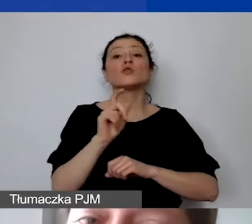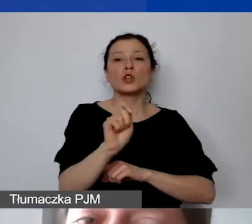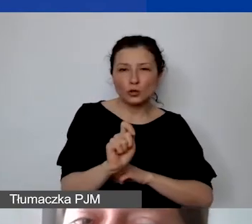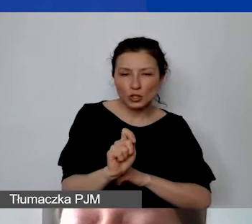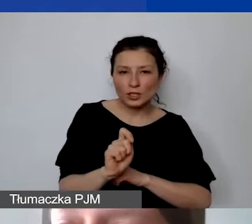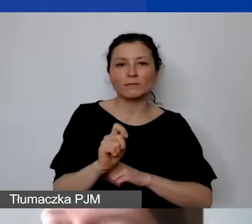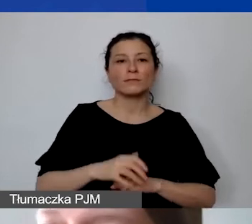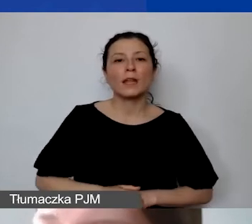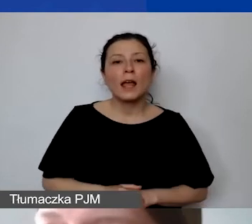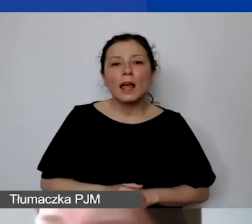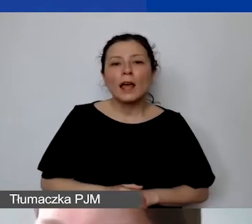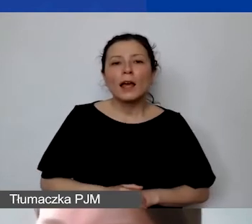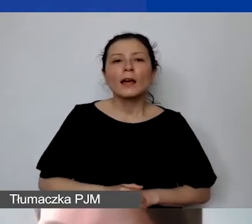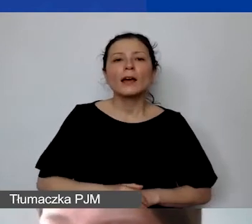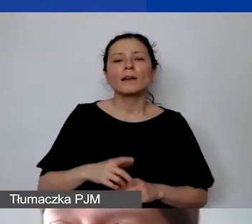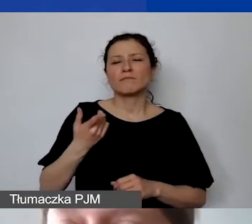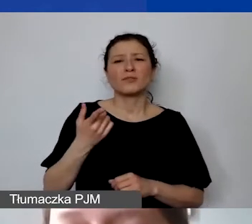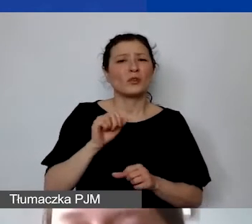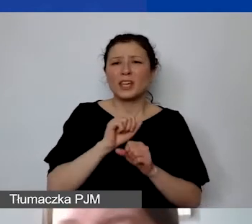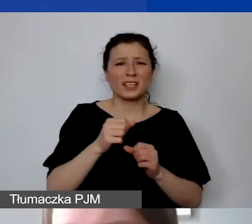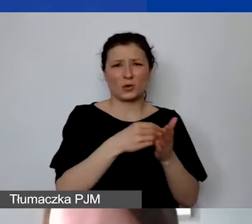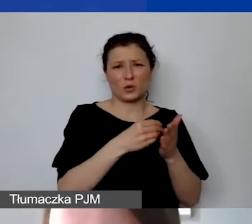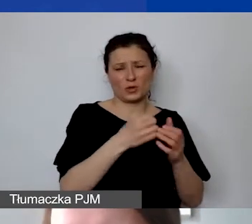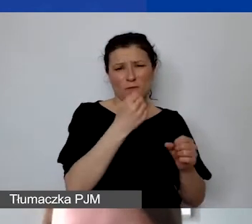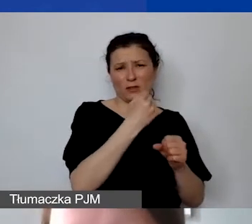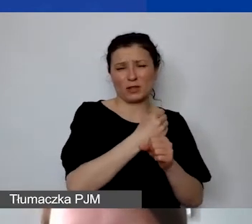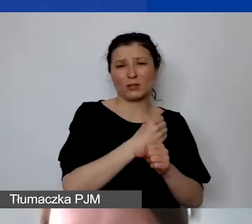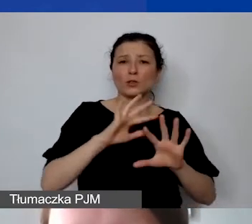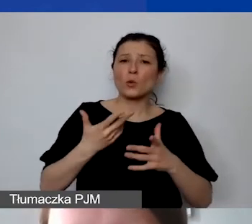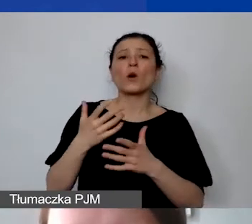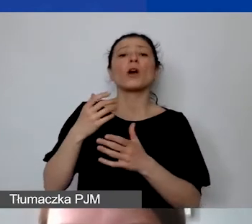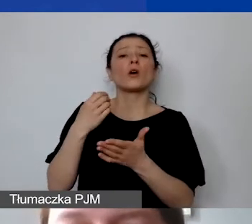To jest koszt działania, który powinien znaleźć się w dalszej części budżetu.